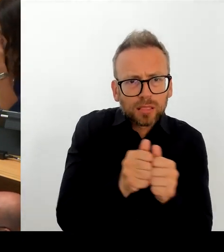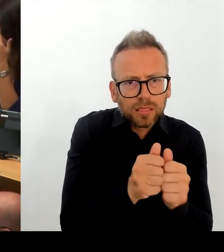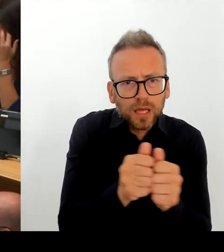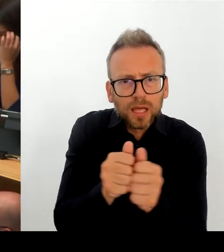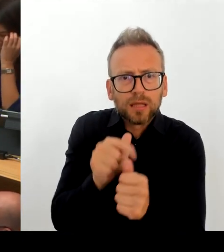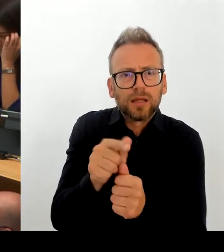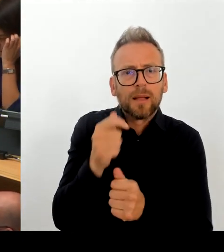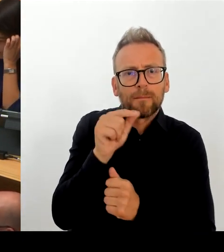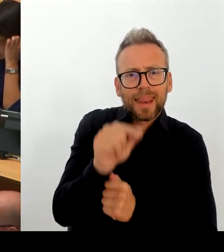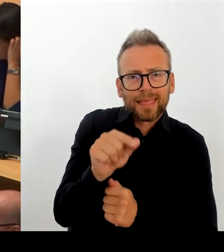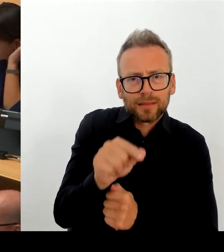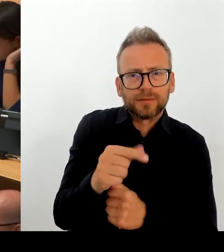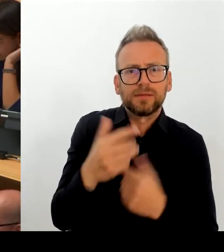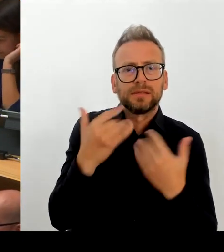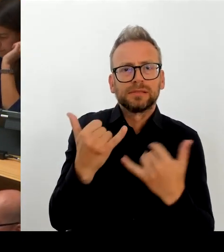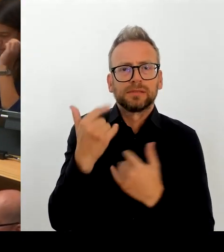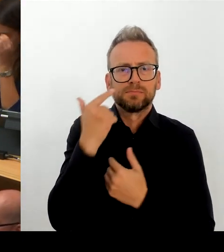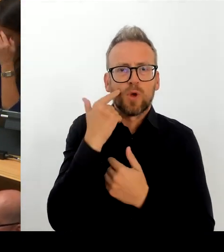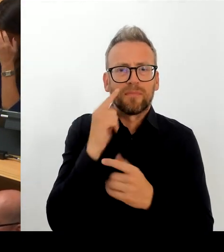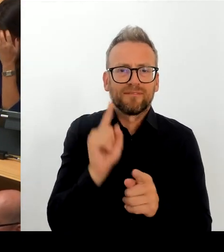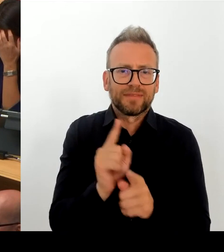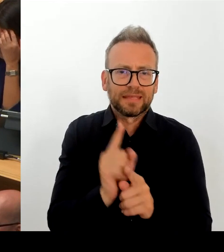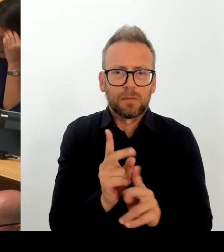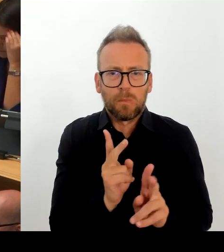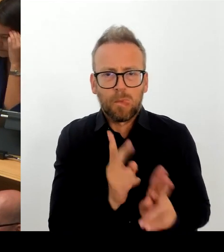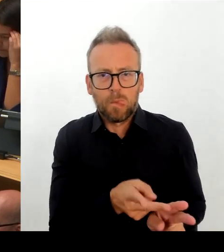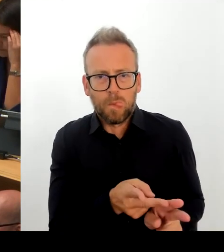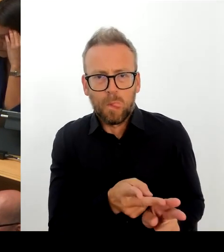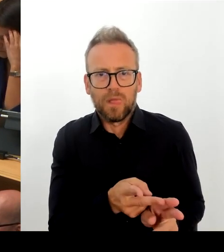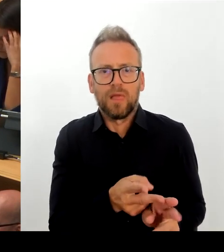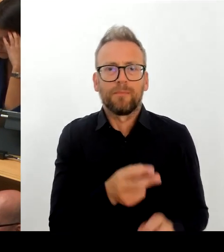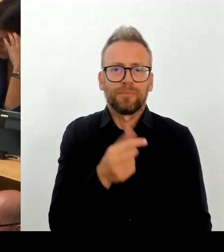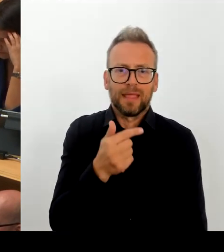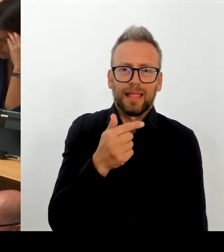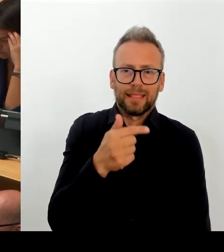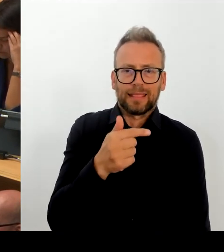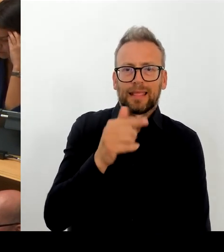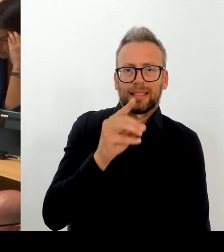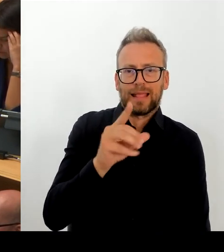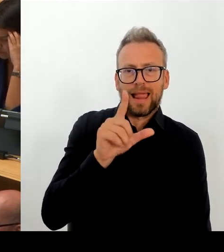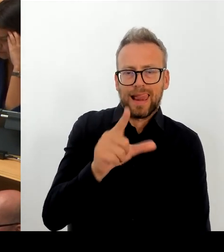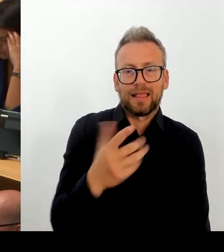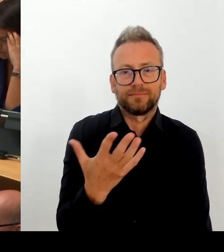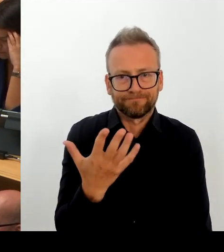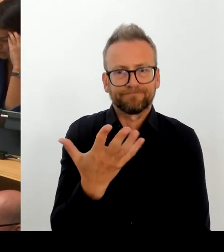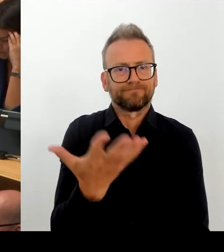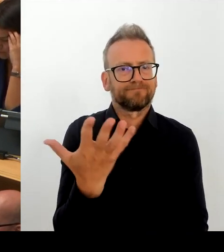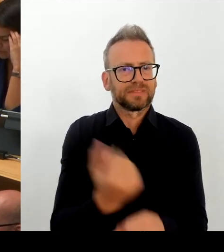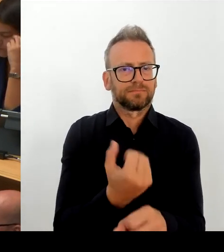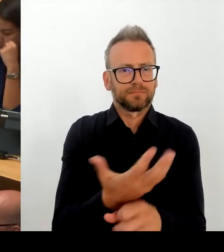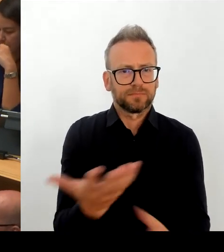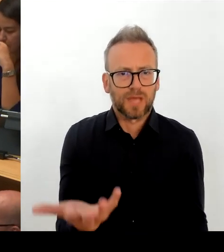Bedürfnissen Rechnung getragen wird. Mein Eindruck ist, wie ich gesagt habe, dass wir nicht alleinstehen in dieser Situation, sondern dass zunehmend